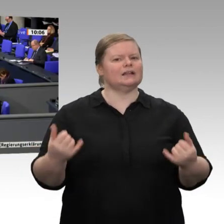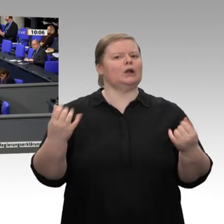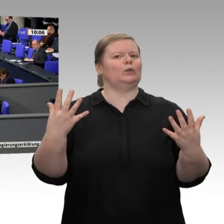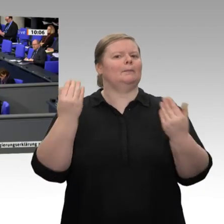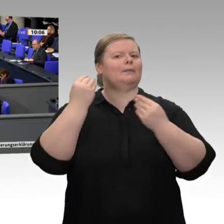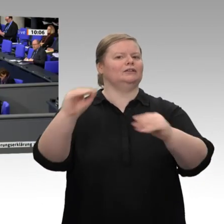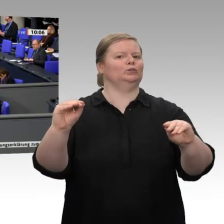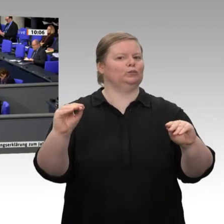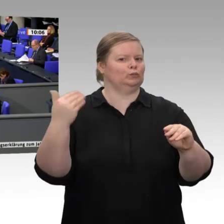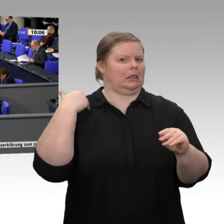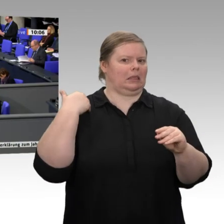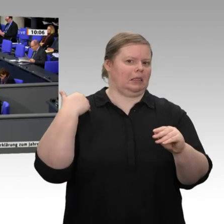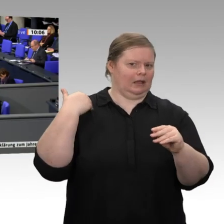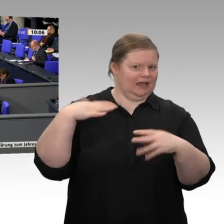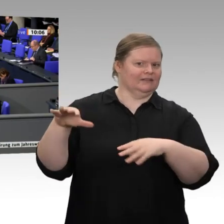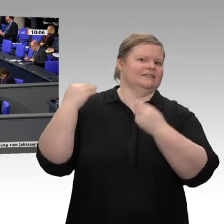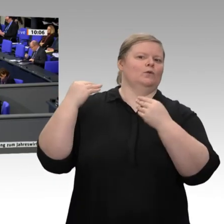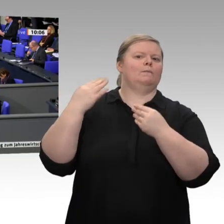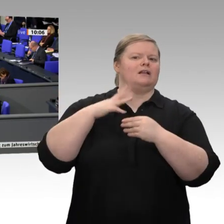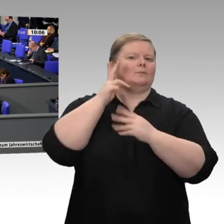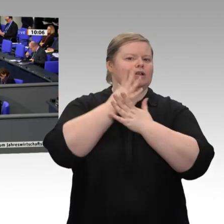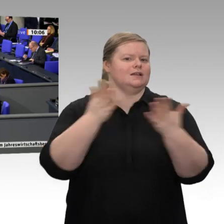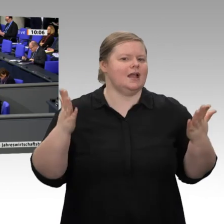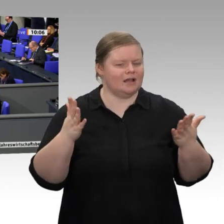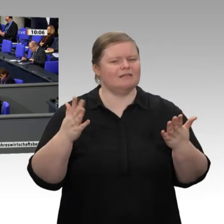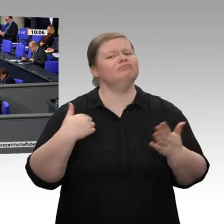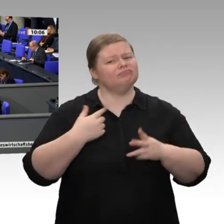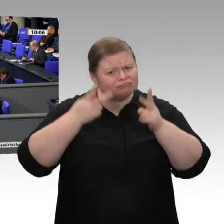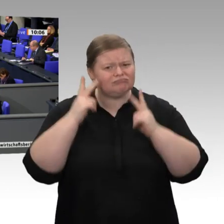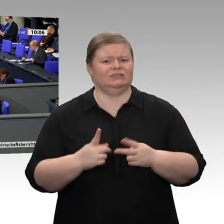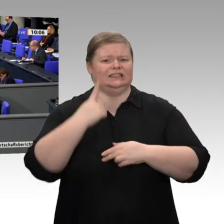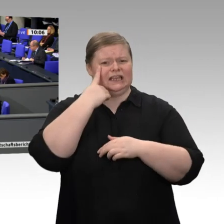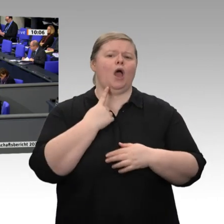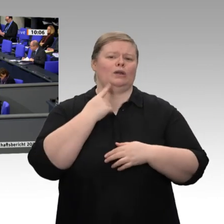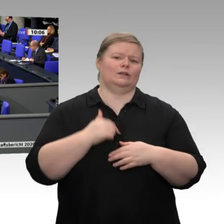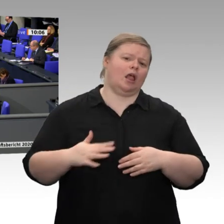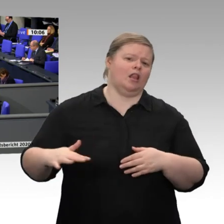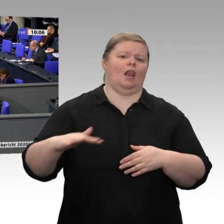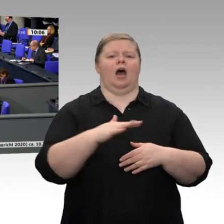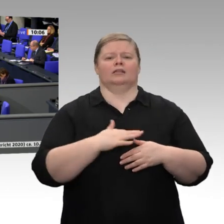Wirtschaftsminister -: Wir reden über Wirtschafts- und Ordnungspolitik eigentlich nur dann,